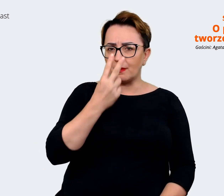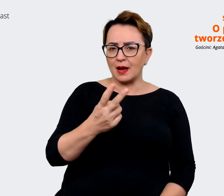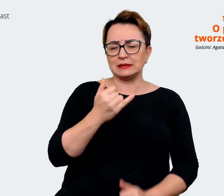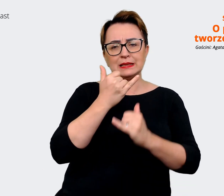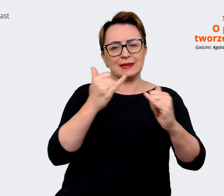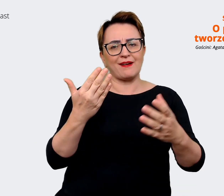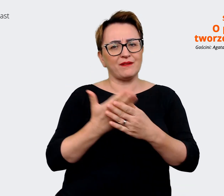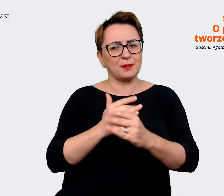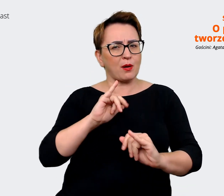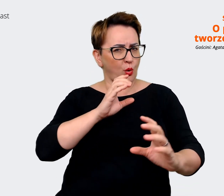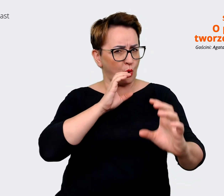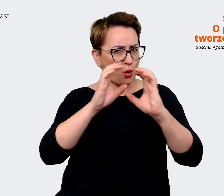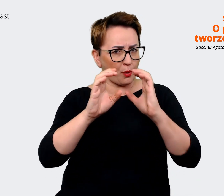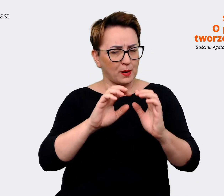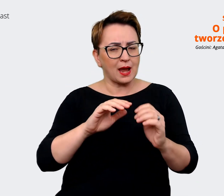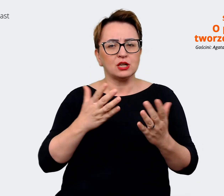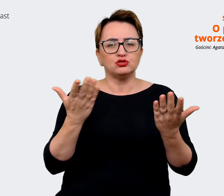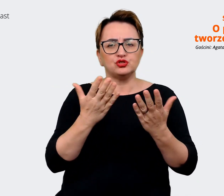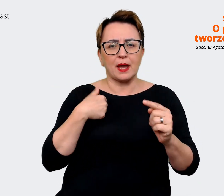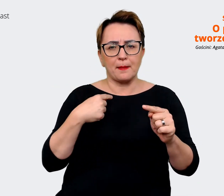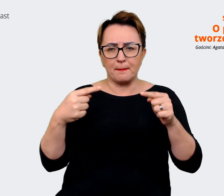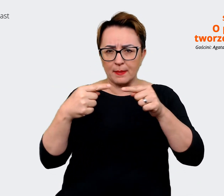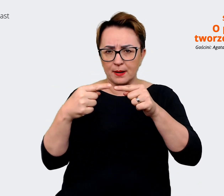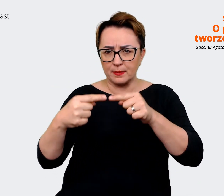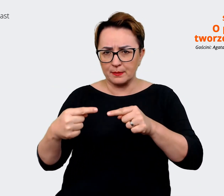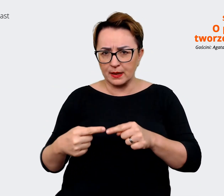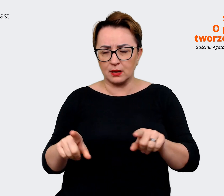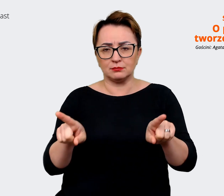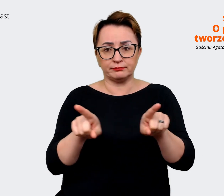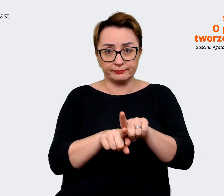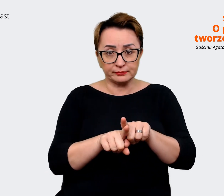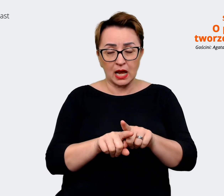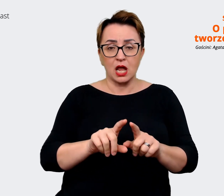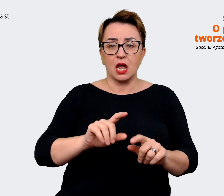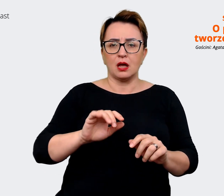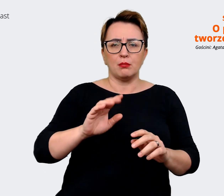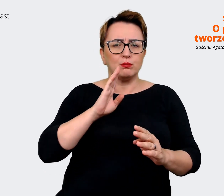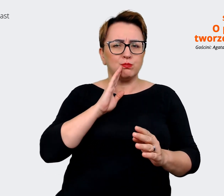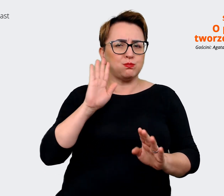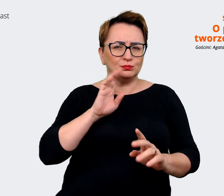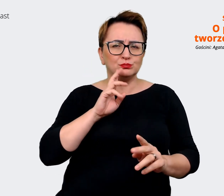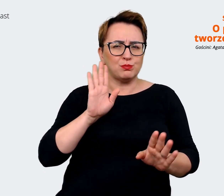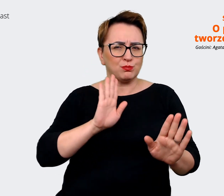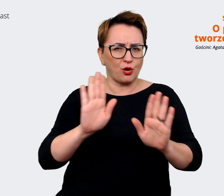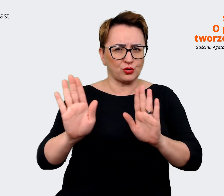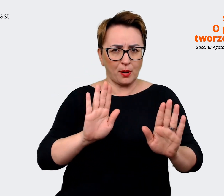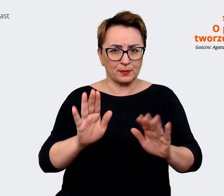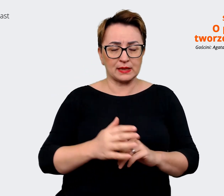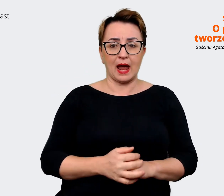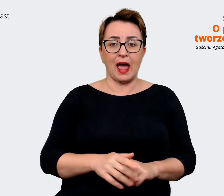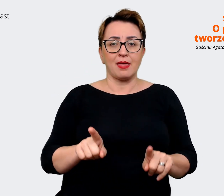są nasze punkty styku, co komunikujemy podobnie, a w których obszarach my komunikujemy rzeczywiście